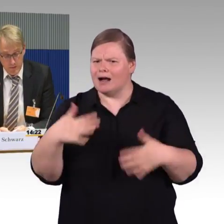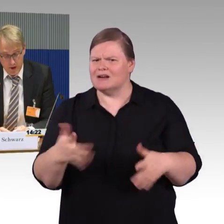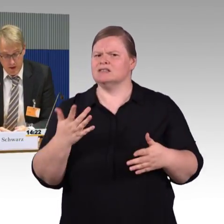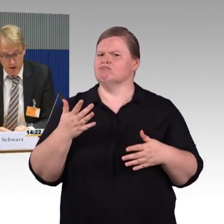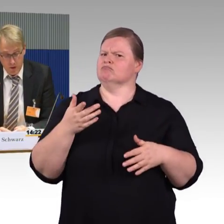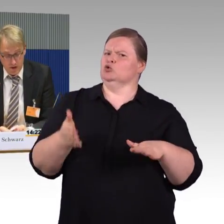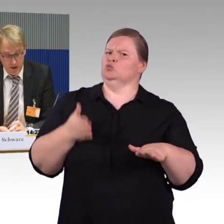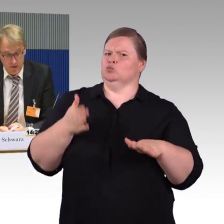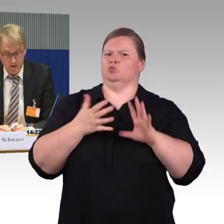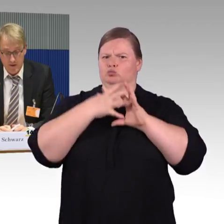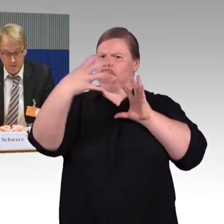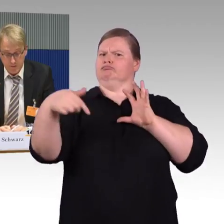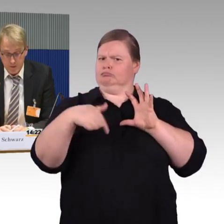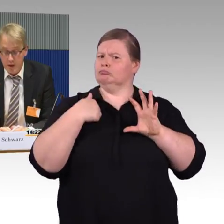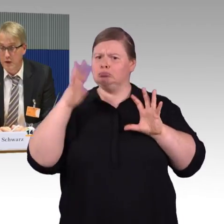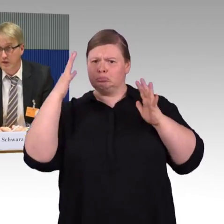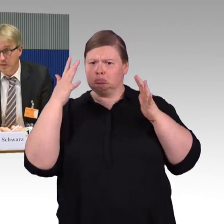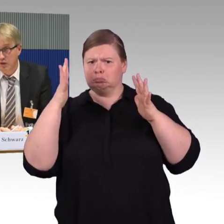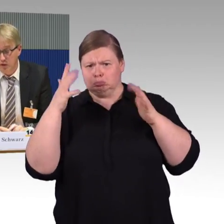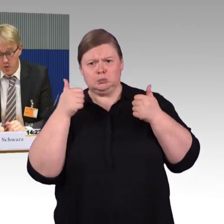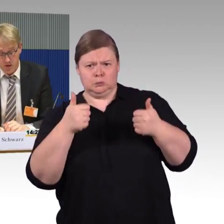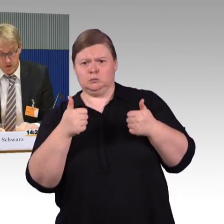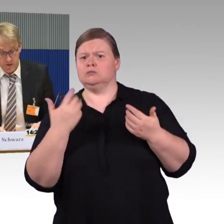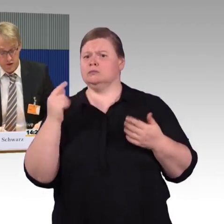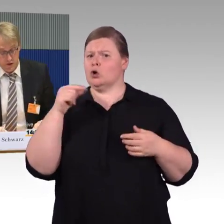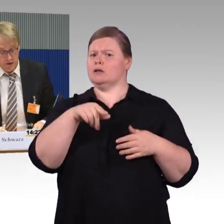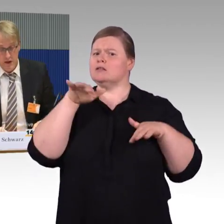Im Selbstversuch hat man festgestellt,